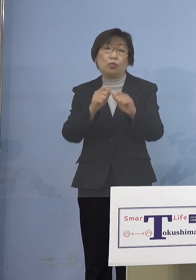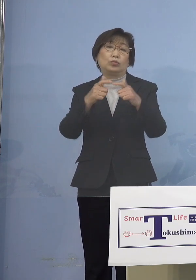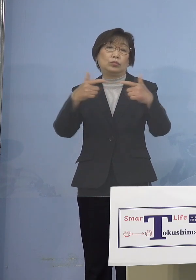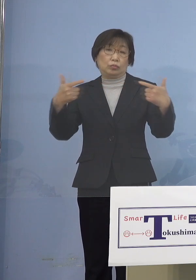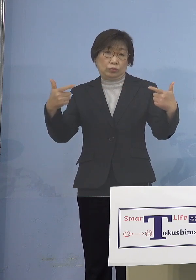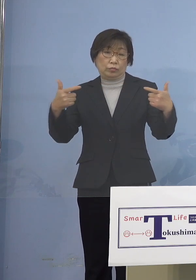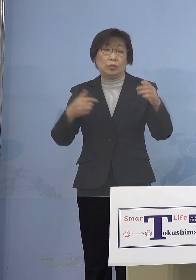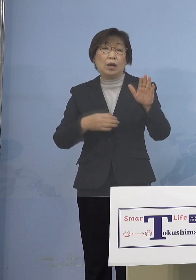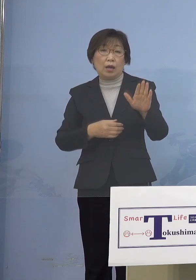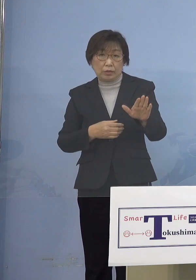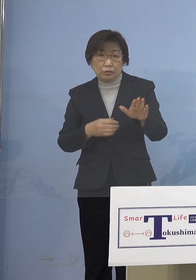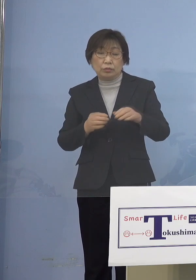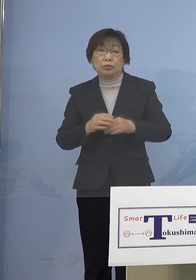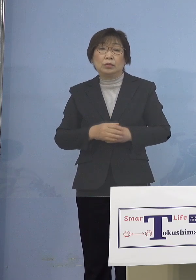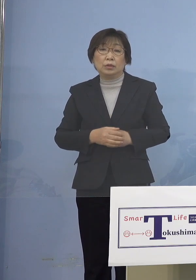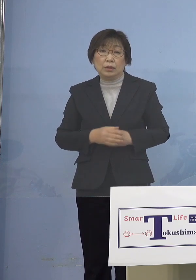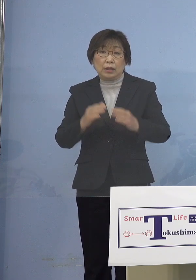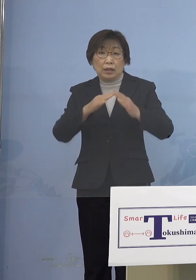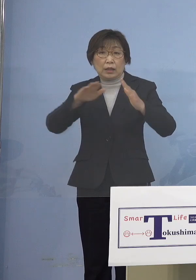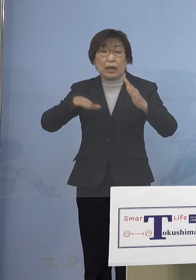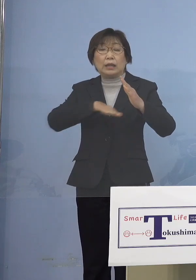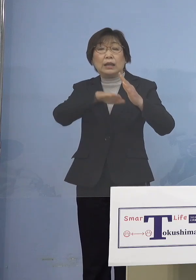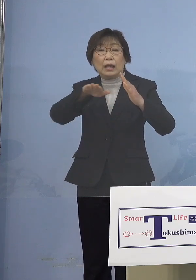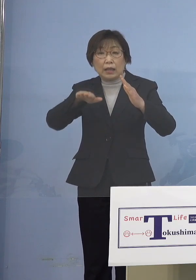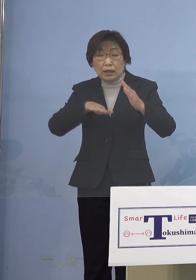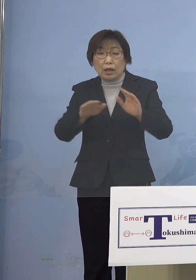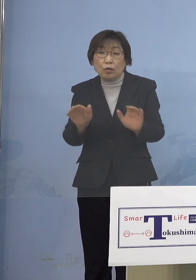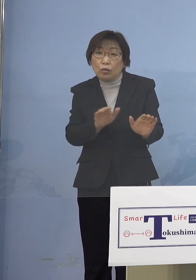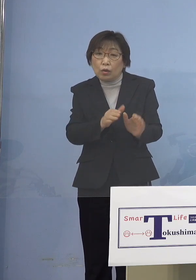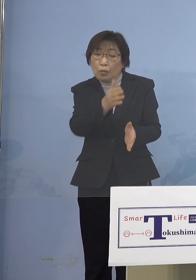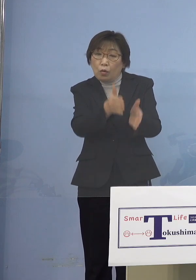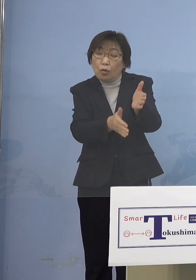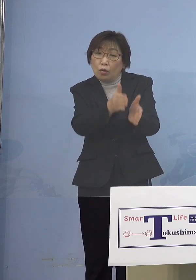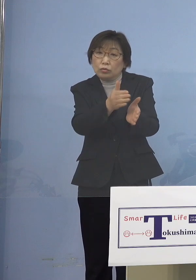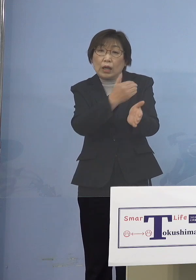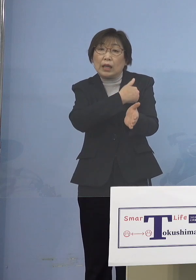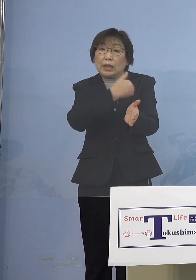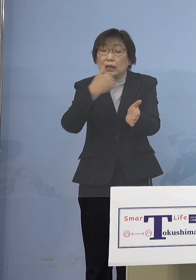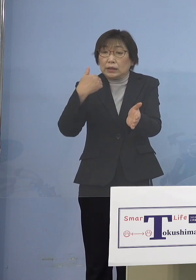ご家庭で保育ができる状況になっている その保護者の皆さん方については